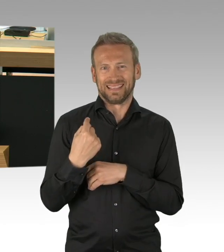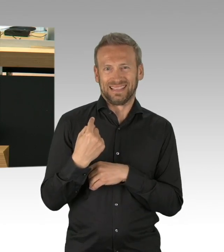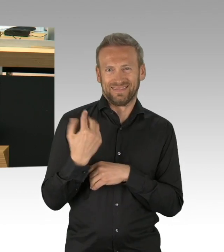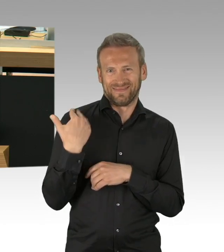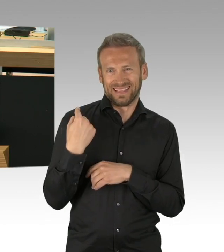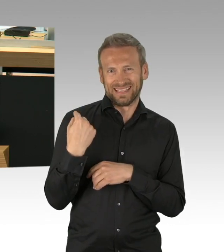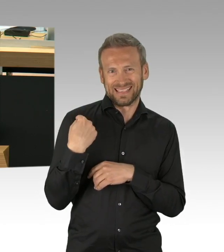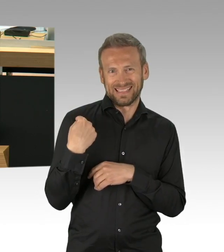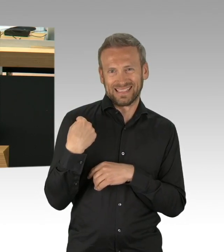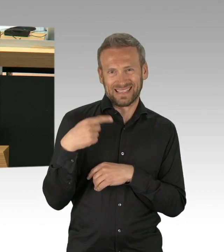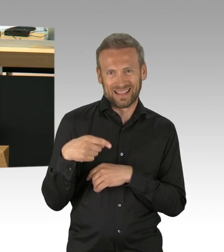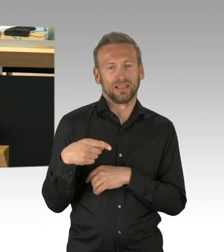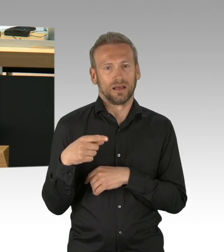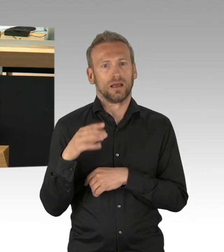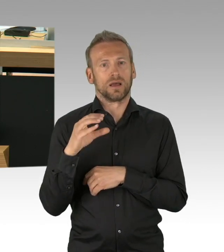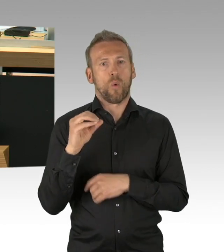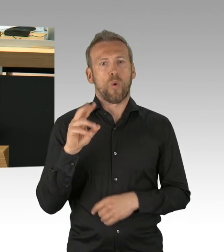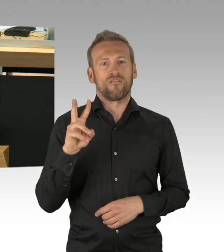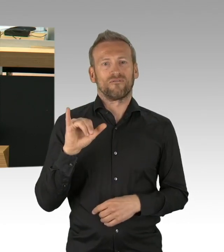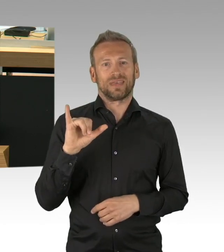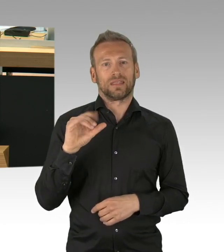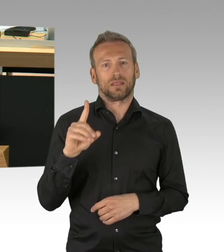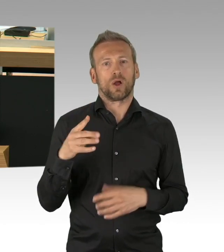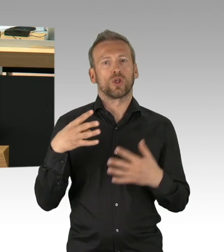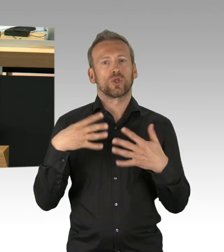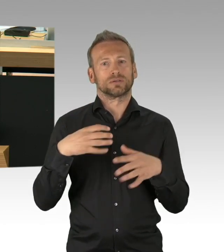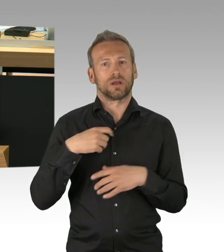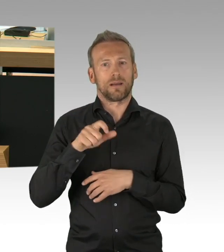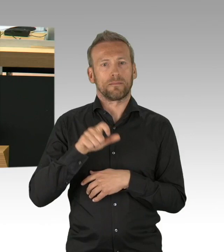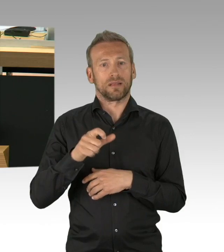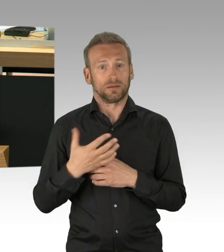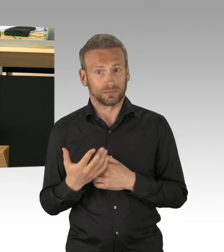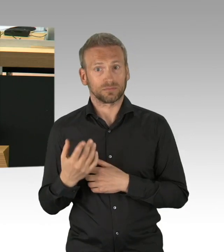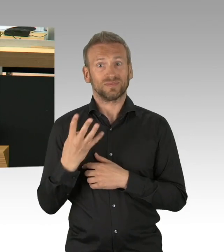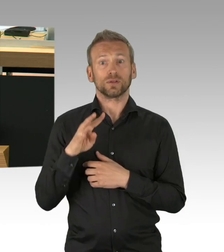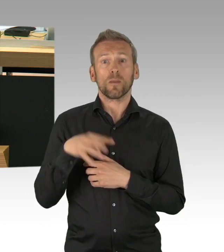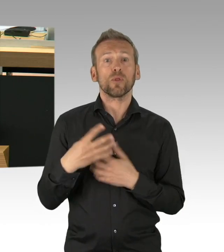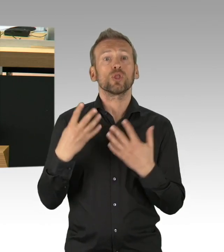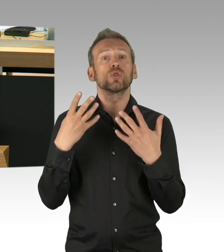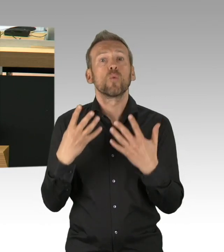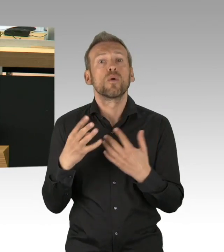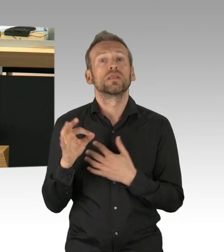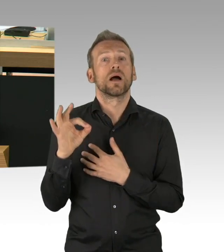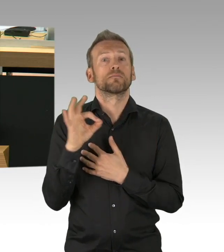Da läuft doch etwas gewaltig schief, das muss doch jeder erkennen. Die Panikmache vor Corona ist dermaßen,